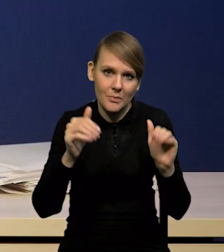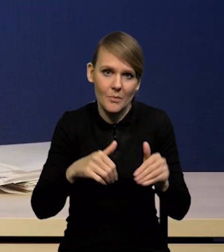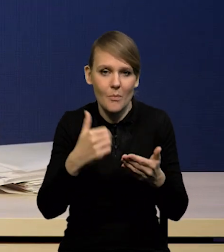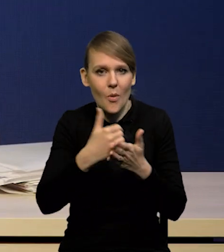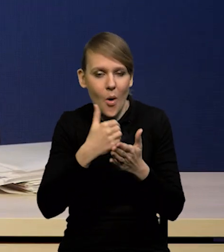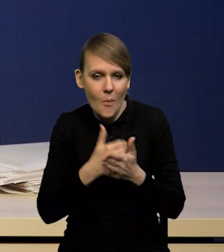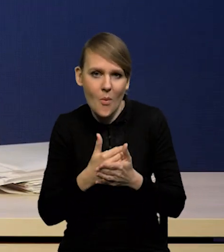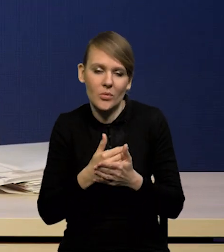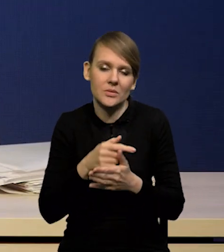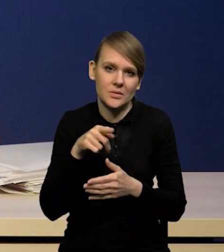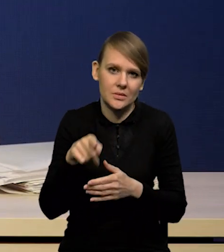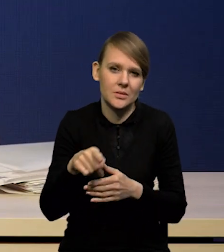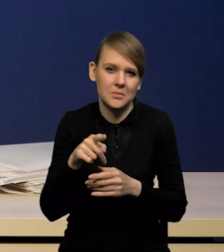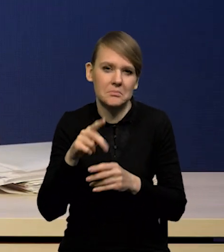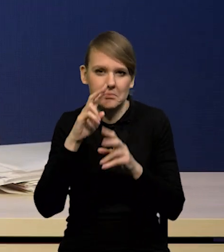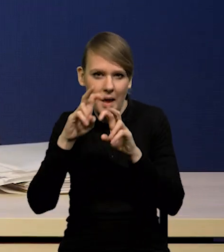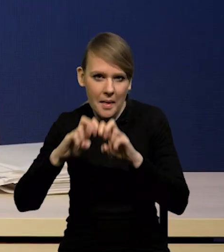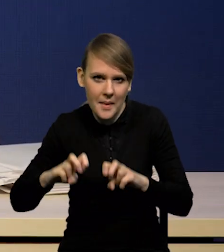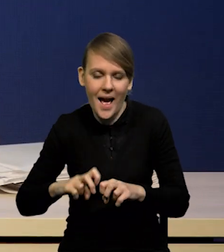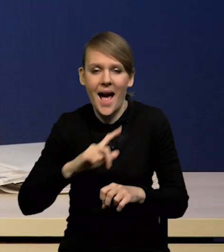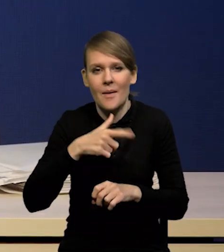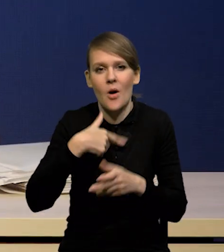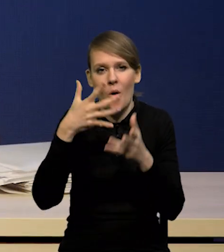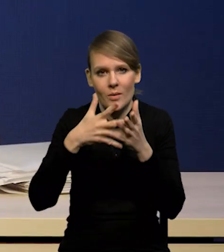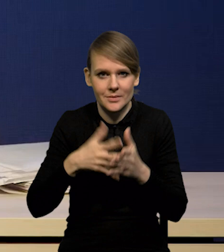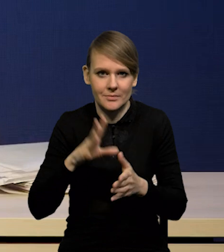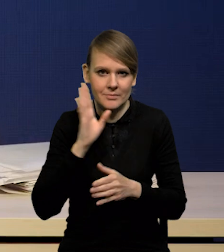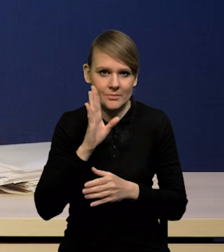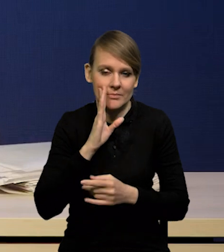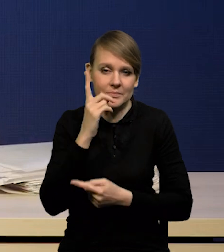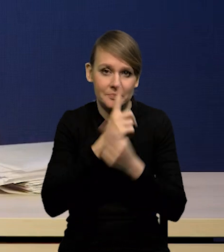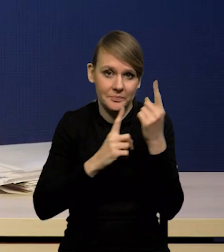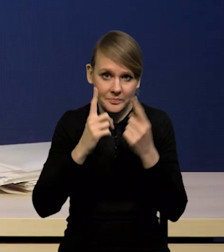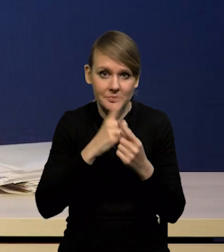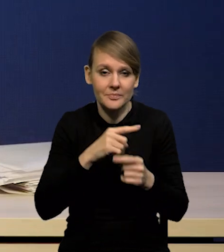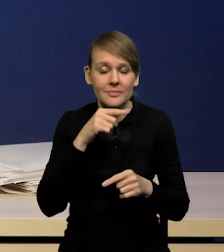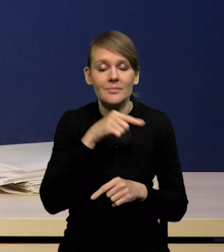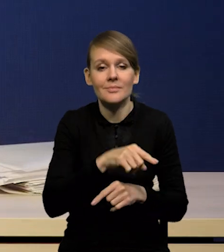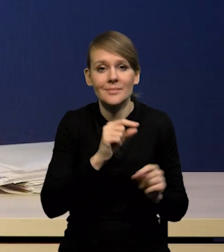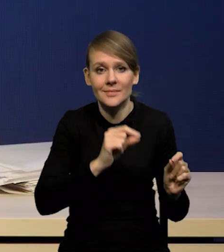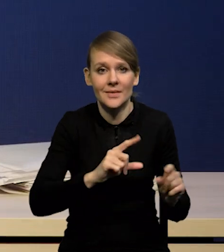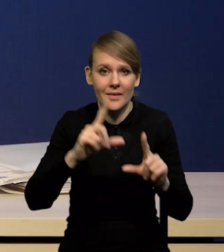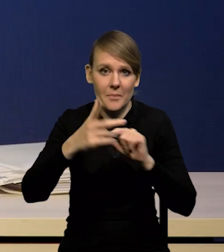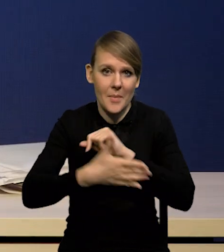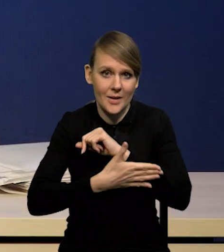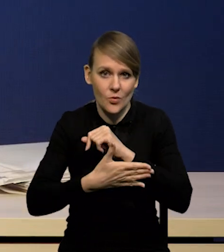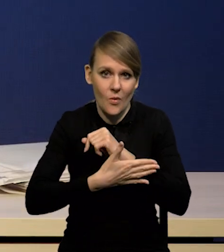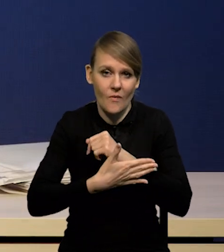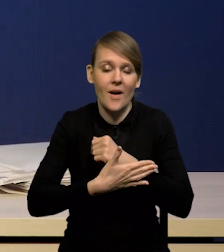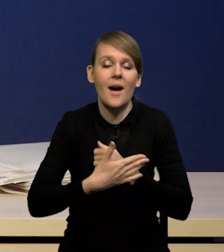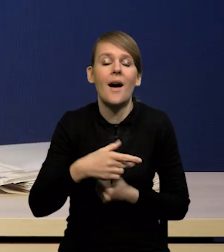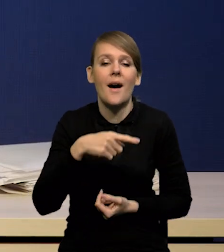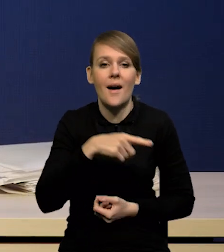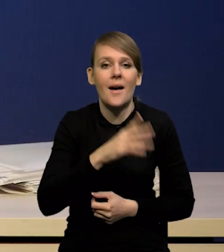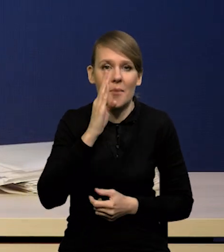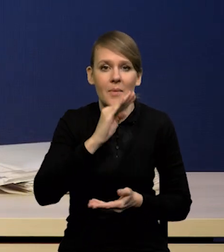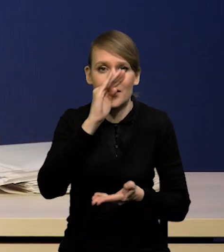My naszej oceny nie zmieniamy. Uważamy, że szczyty inflacji bazowej, która będzie spadać nieco wolniej, niż inflacja CPI,